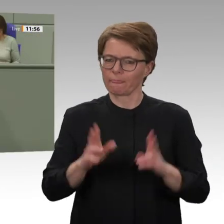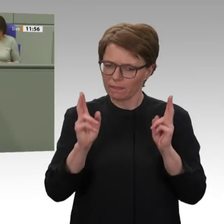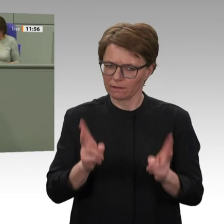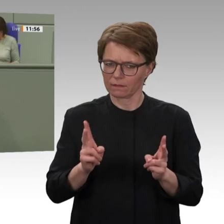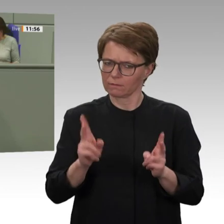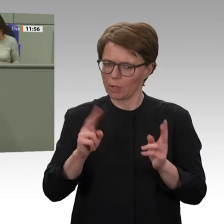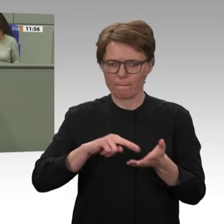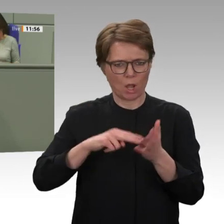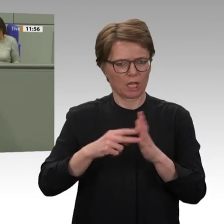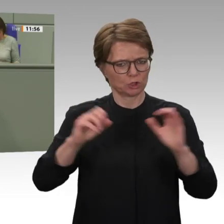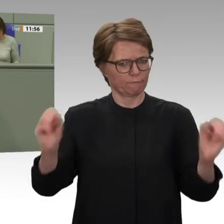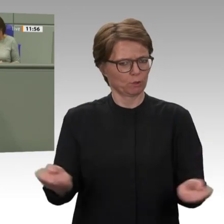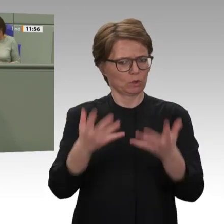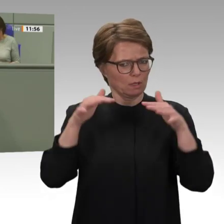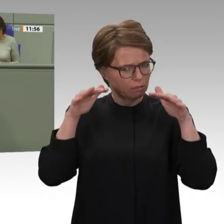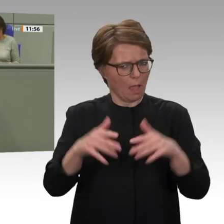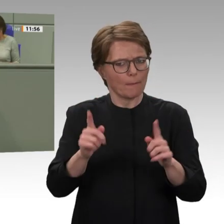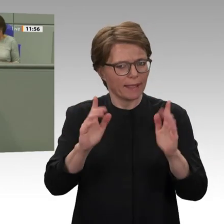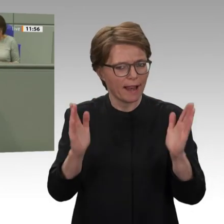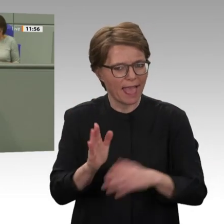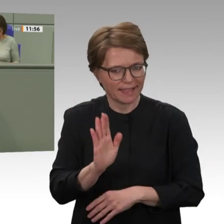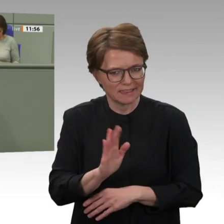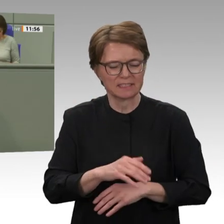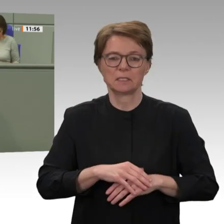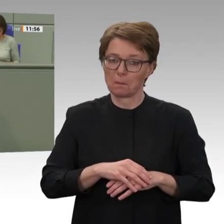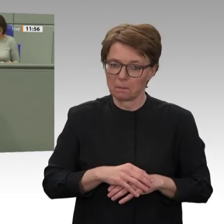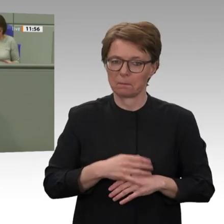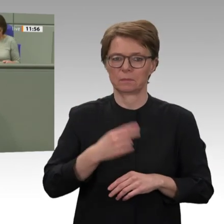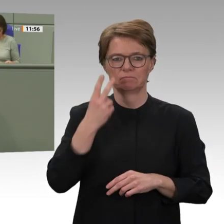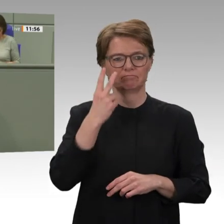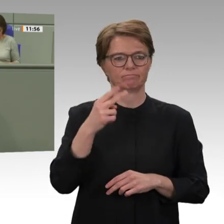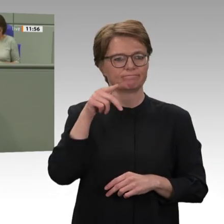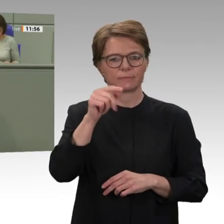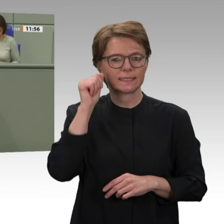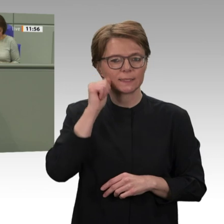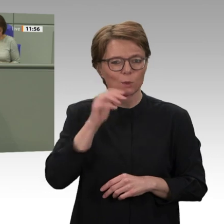letzten Jahr möglich gemacht: Diktator al-Baschir wurde abgesetzt und eine demokratische